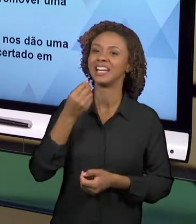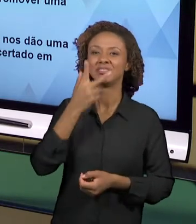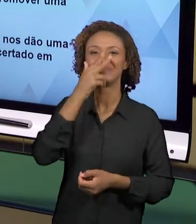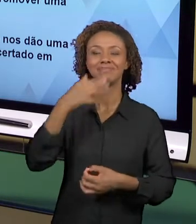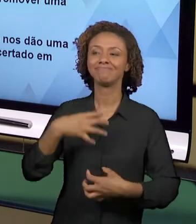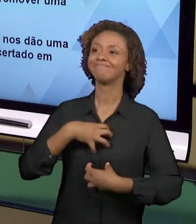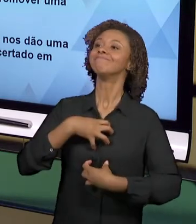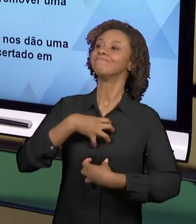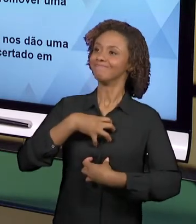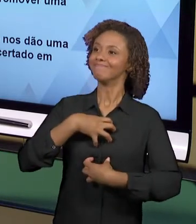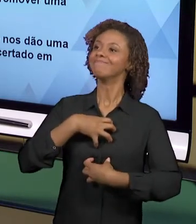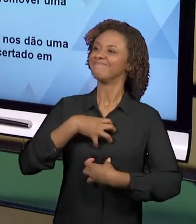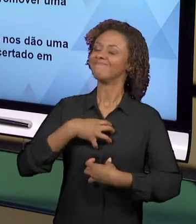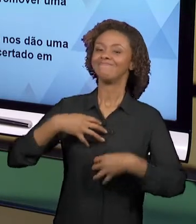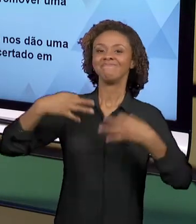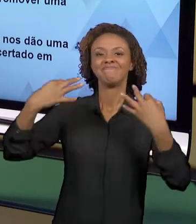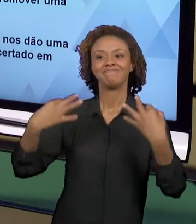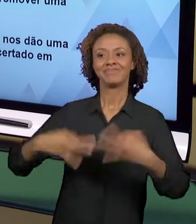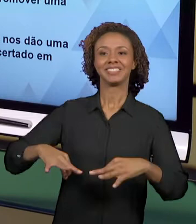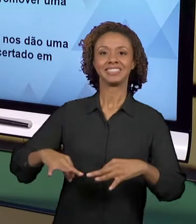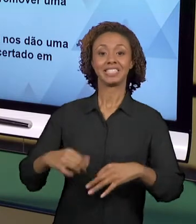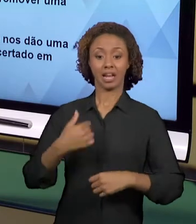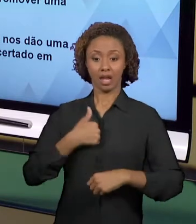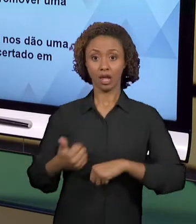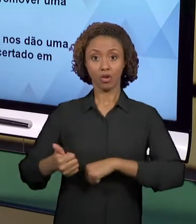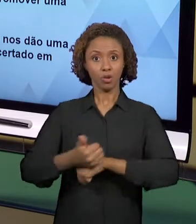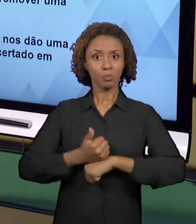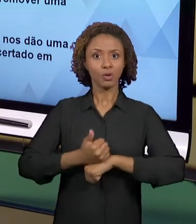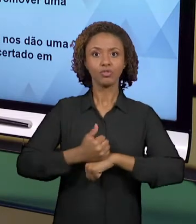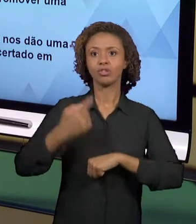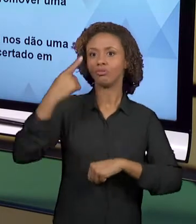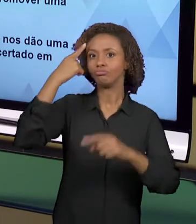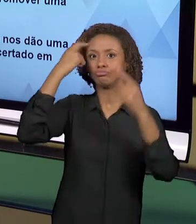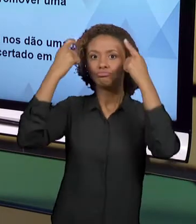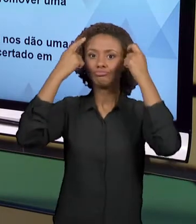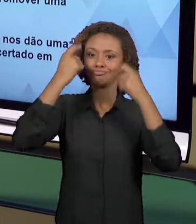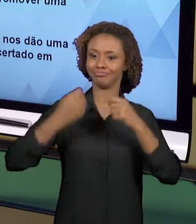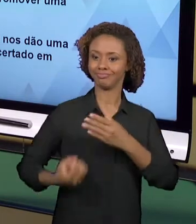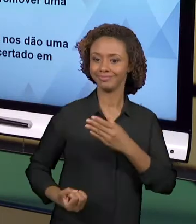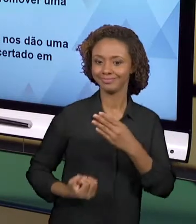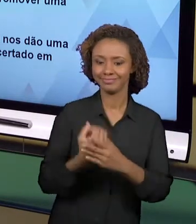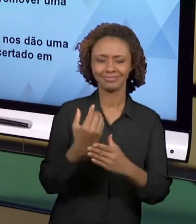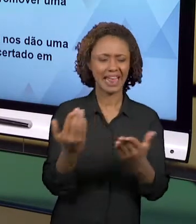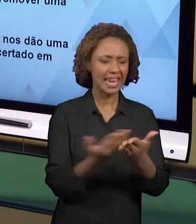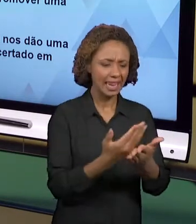PROFISSIONAL QUE PRODUZ, QUE CRIA EM CIMA DO LIVRO DIDÁTICO, EM CIMA DE QUALQUER APOSTILA DE